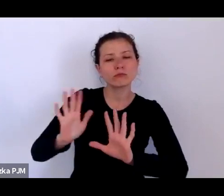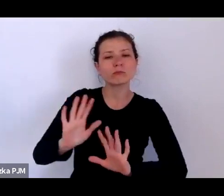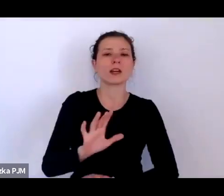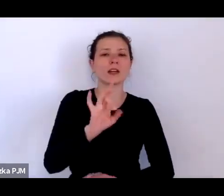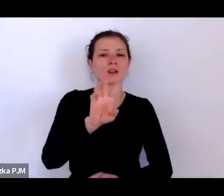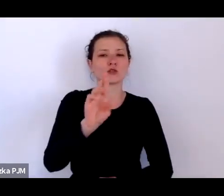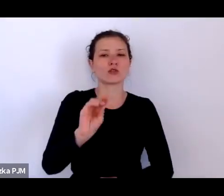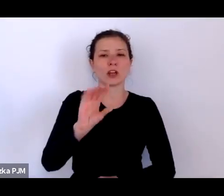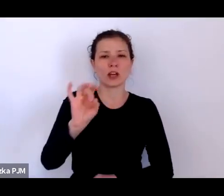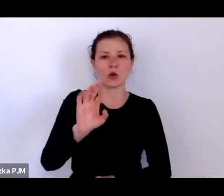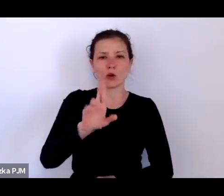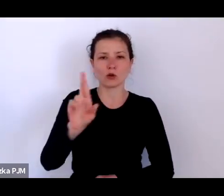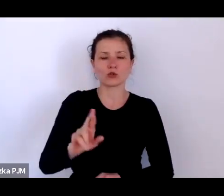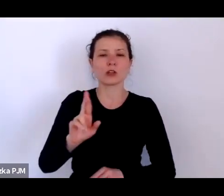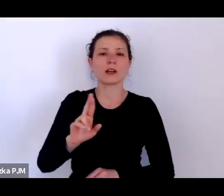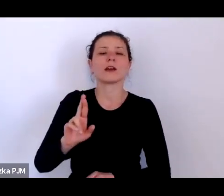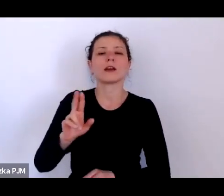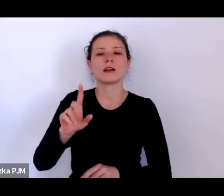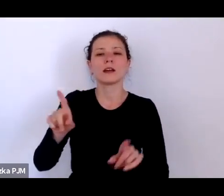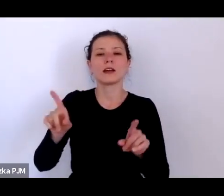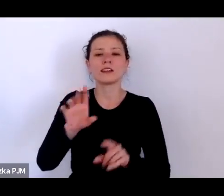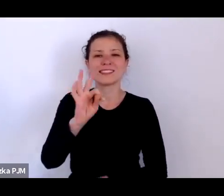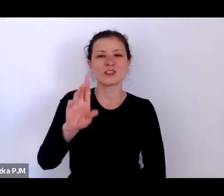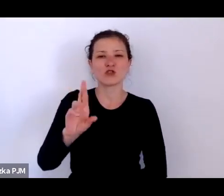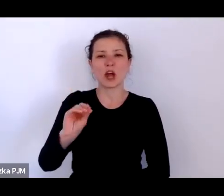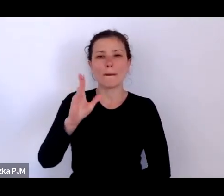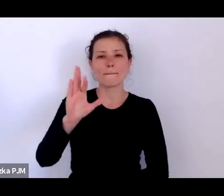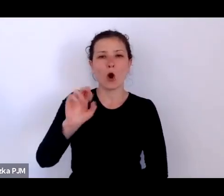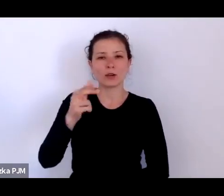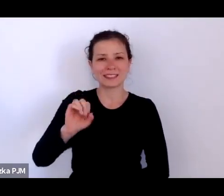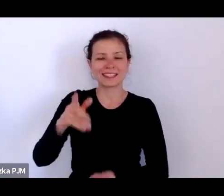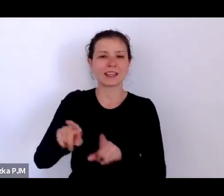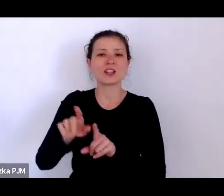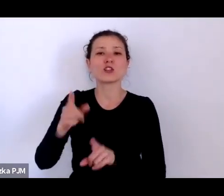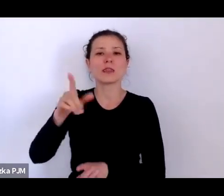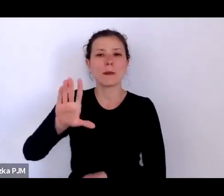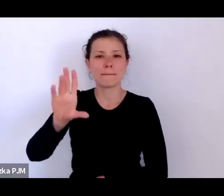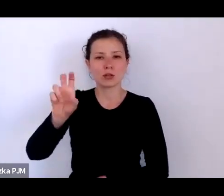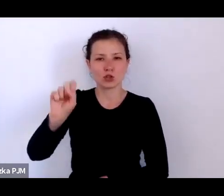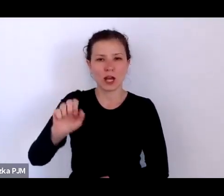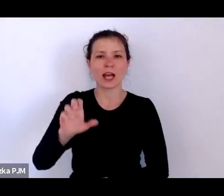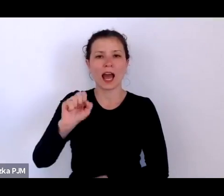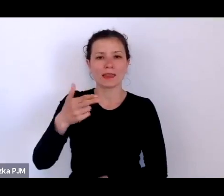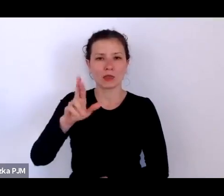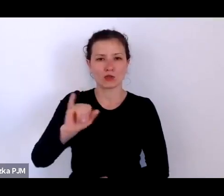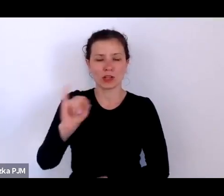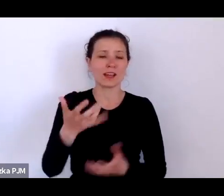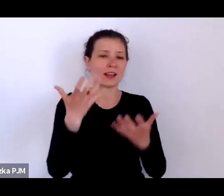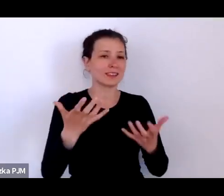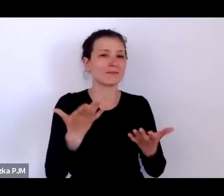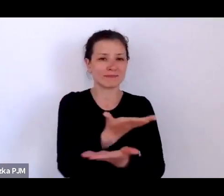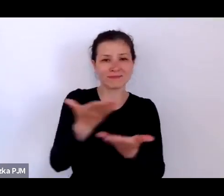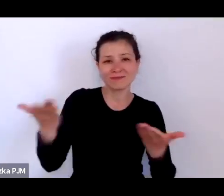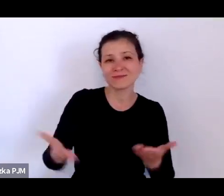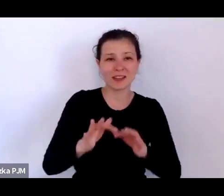Chciałabym też Państwa zachęcić do tego, by w trakcie włączali się Państwo do naszej rozmowy